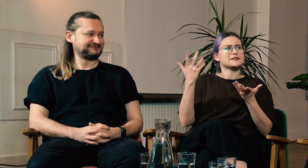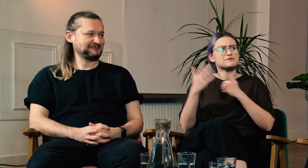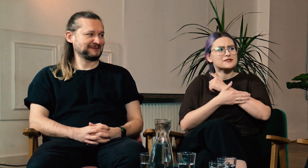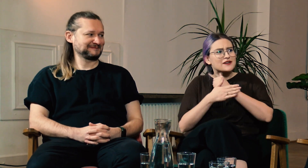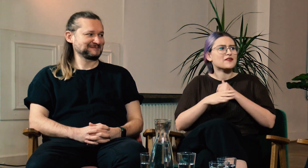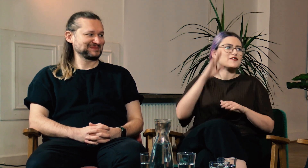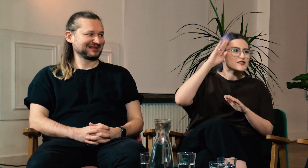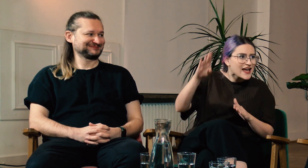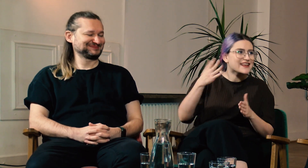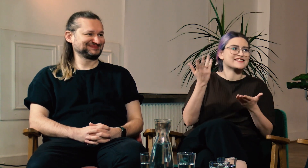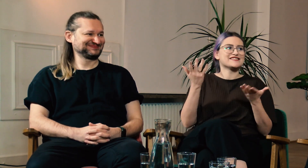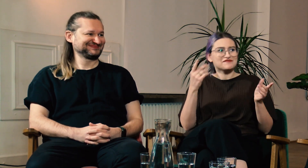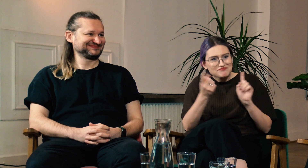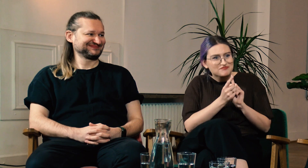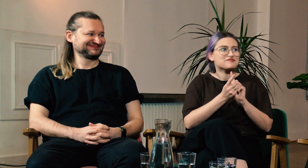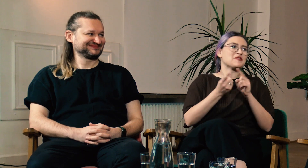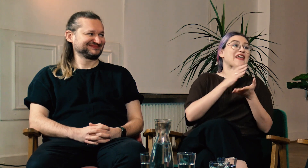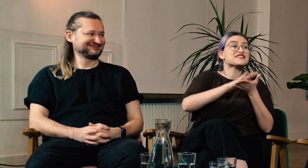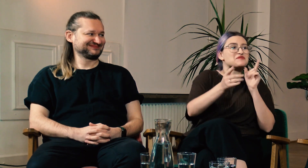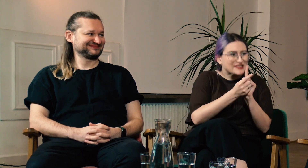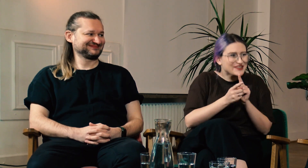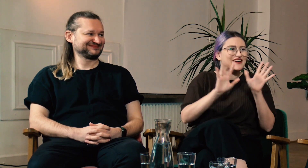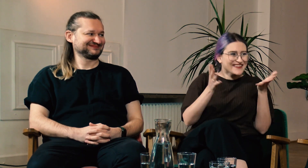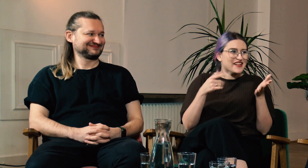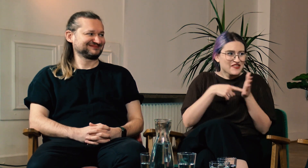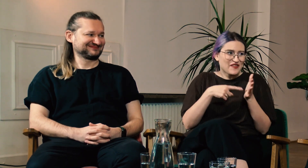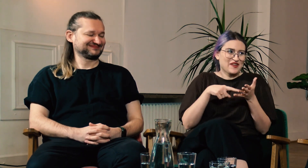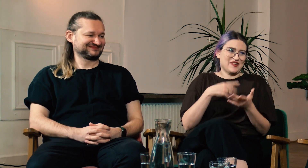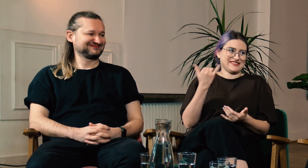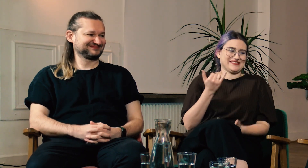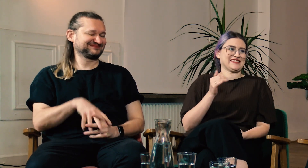podstawowe zwroty np.: “cześć”, “miło mi Cię poznać”.